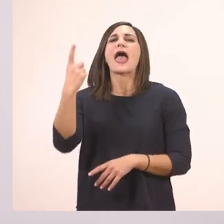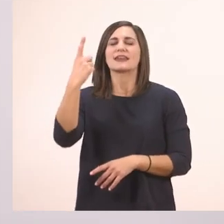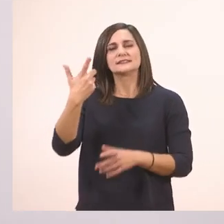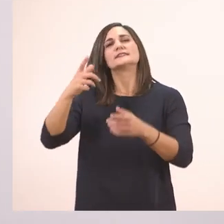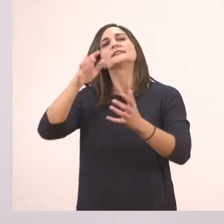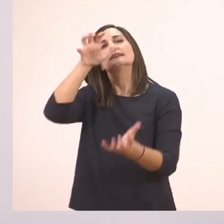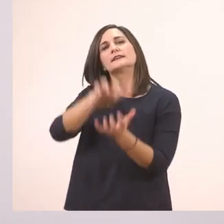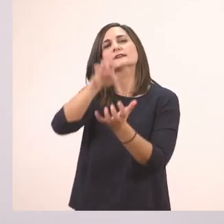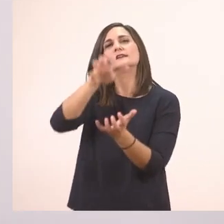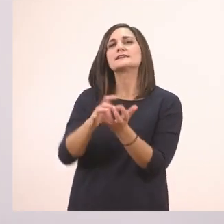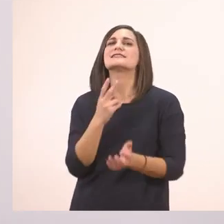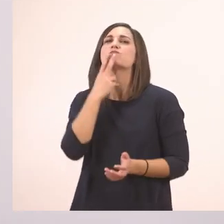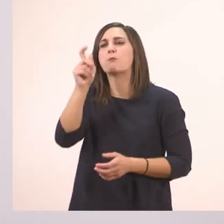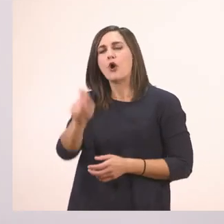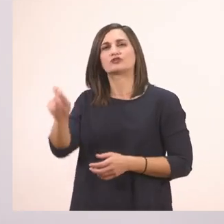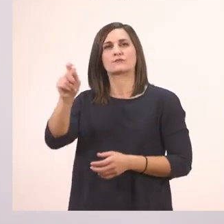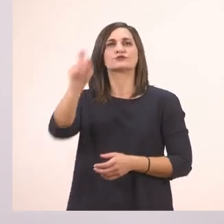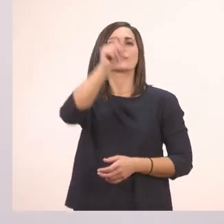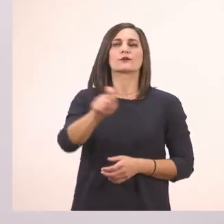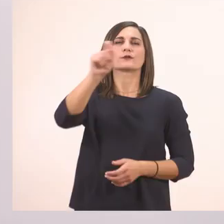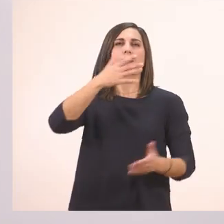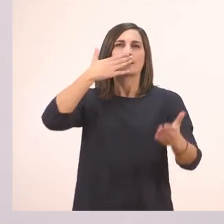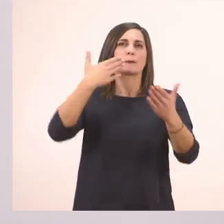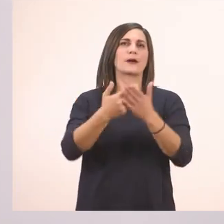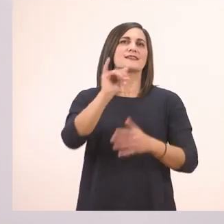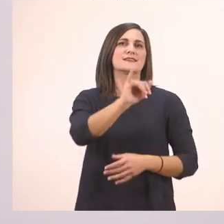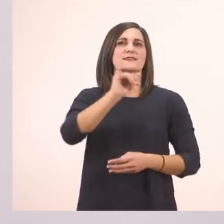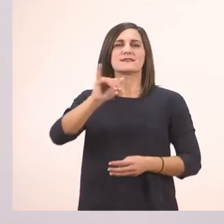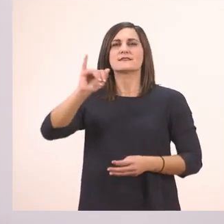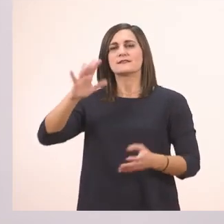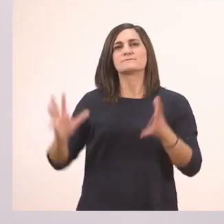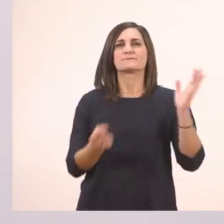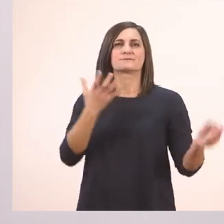Τα κυκλώσαμε - πολύ ωραία - όλα τα ι που έχουμε στο μάθημά μας.